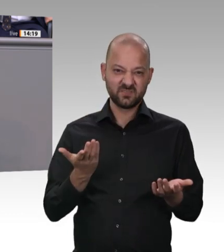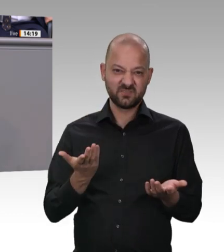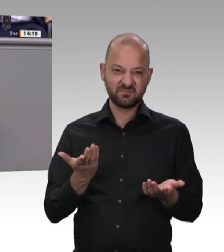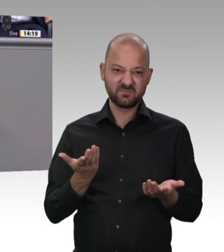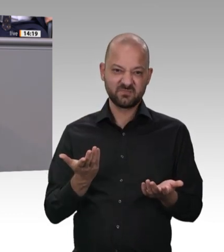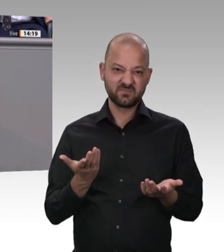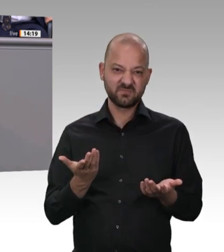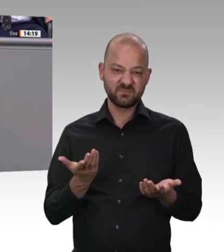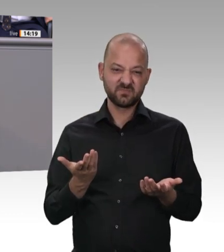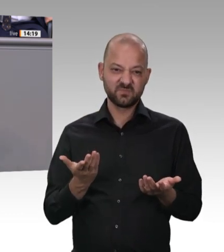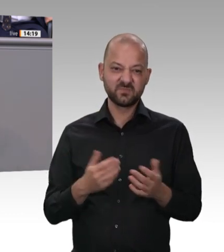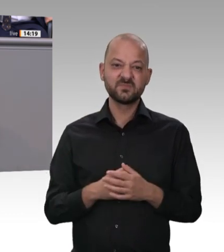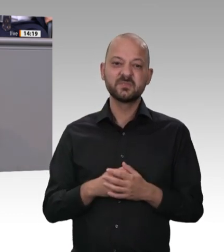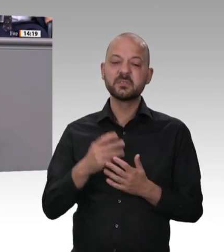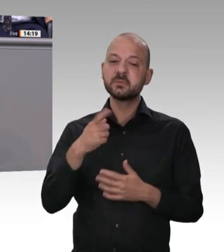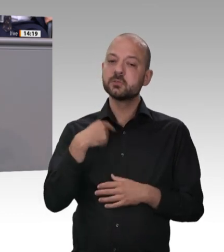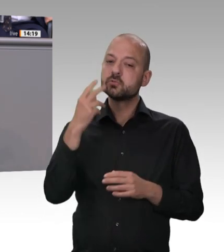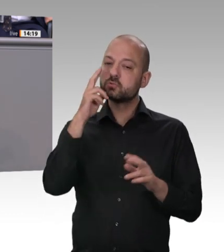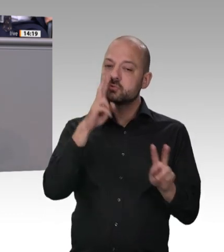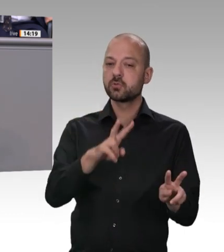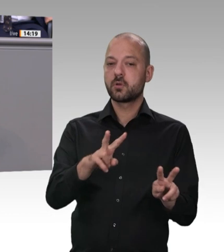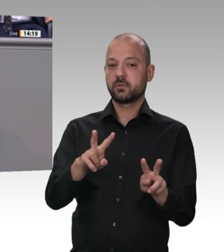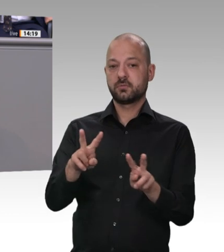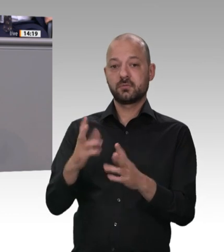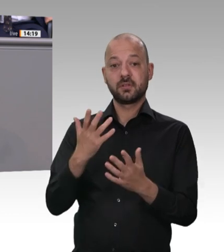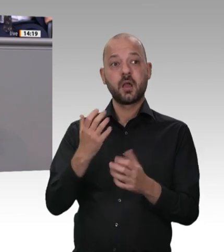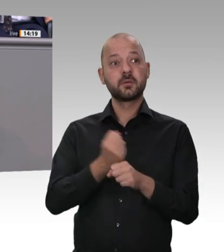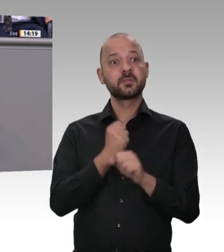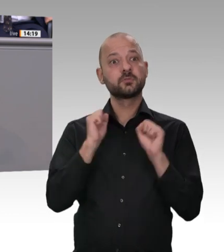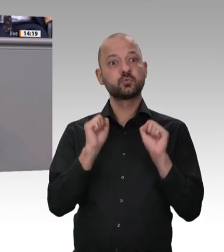festlegen. Zweitens. Ich werde mich nicht davon abbringen lassen, im Kernbereich des